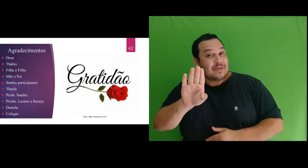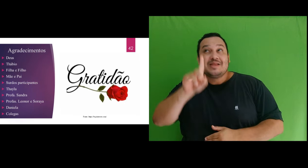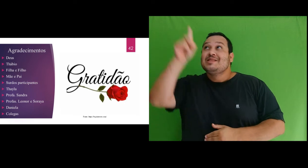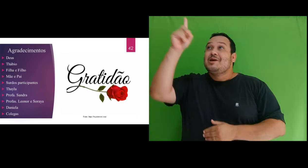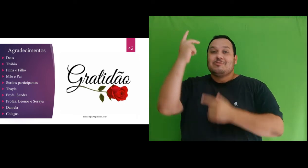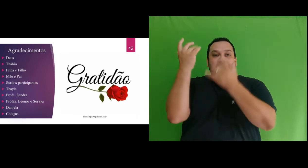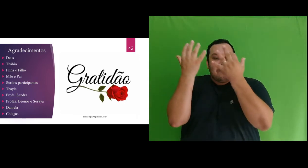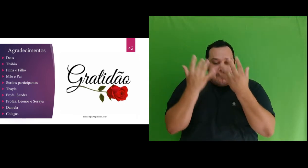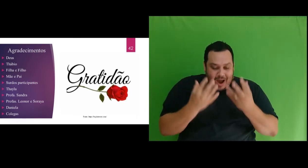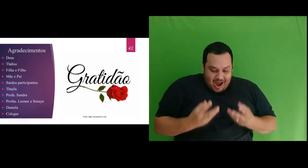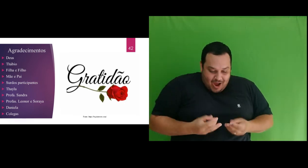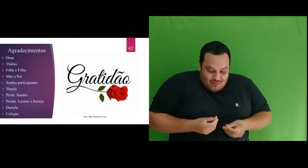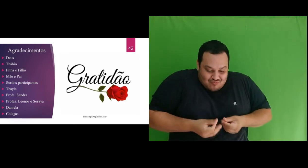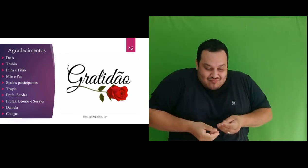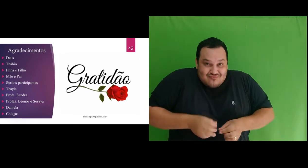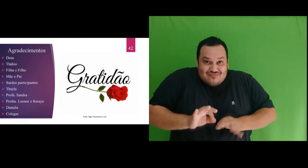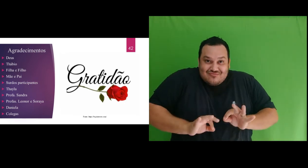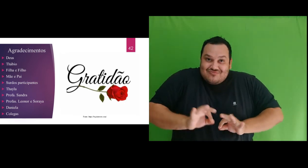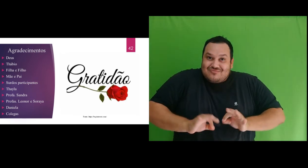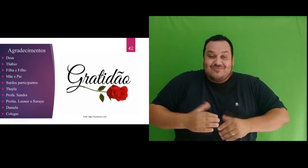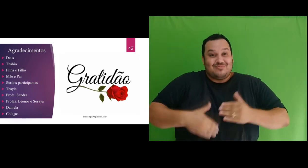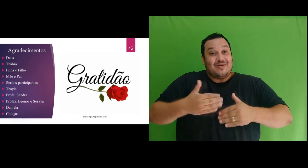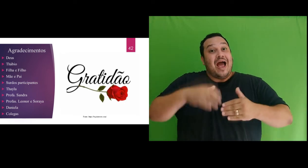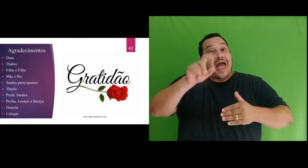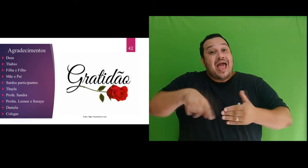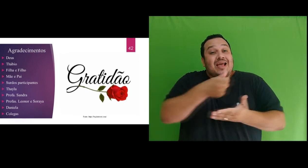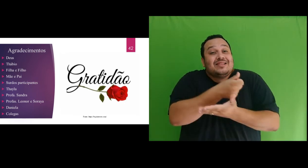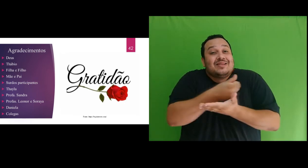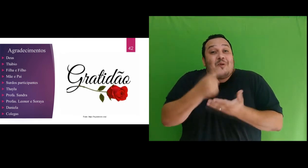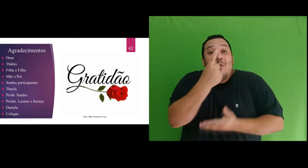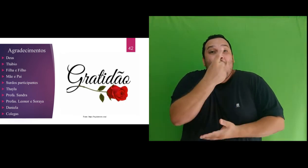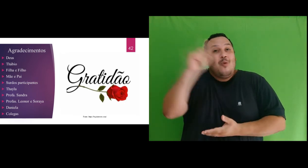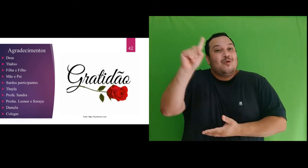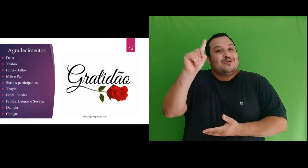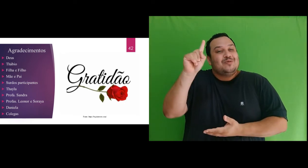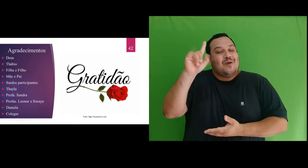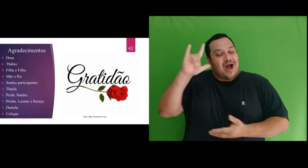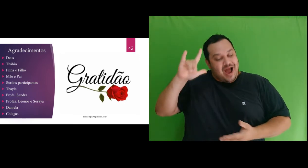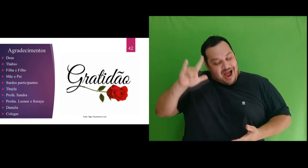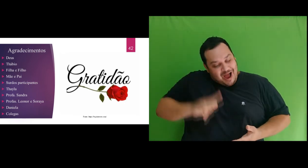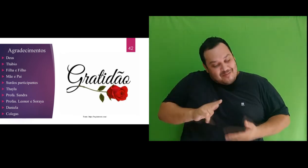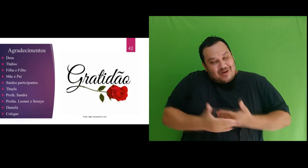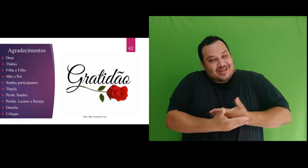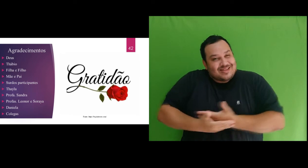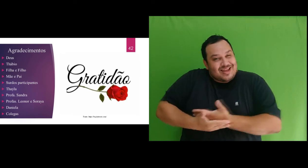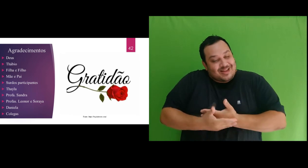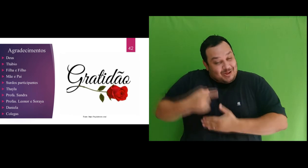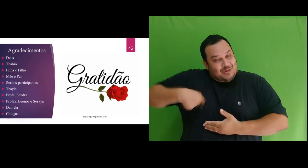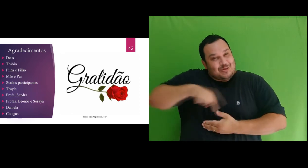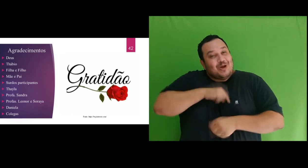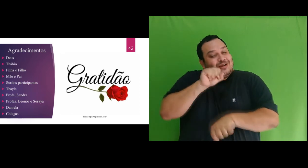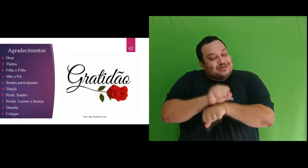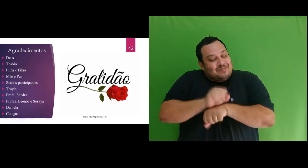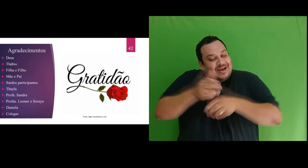de Deus durante este último semestre do mestrado. Te amo meu bebê e te esperamos com muita alegria.